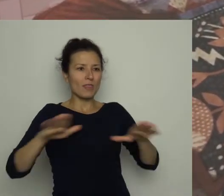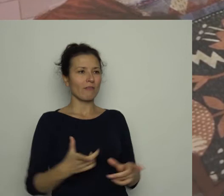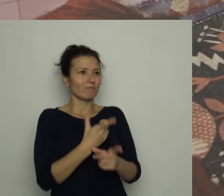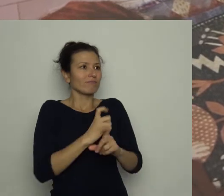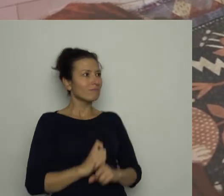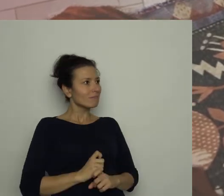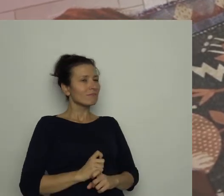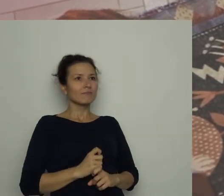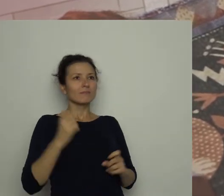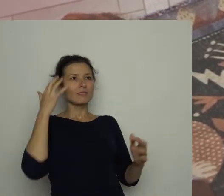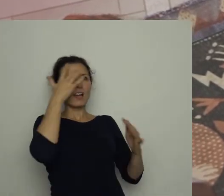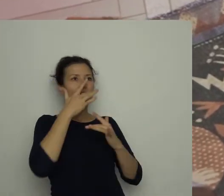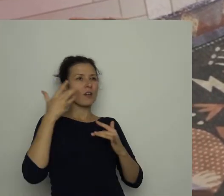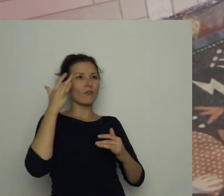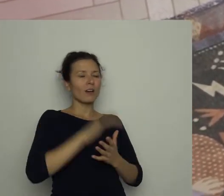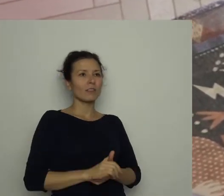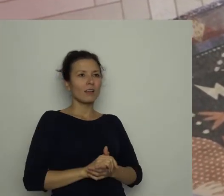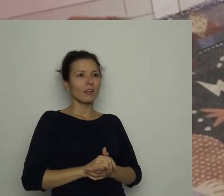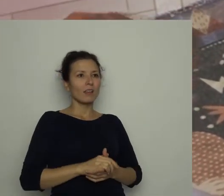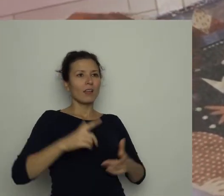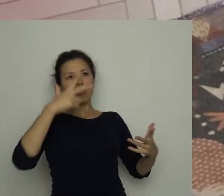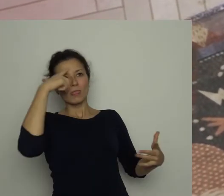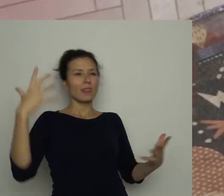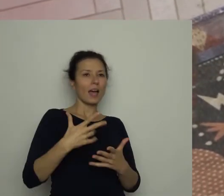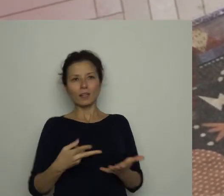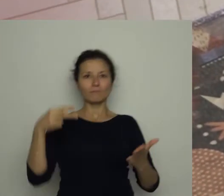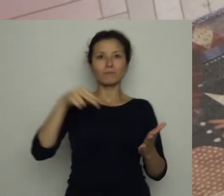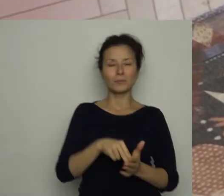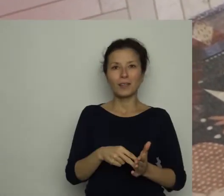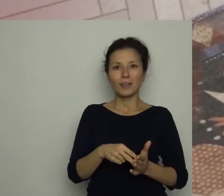Nagle podskoczył, jakby doznał olśnienia i zawołał: